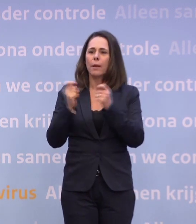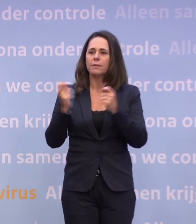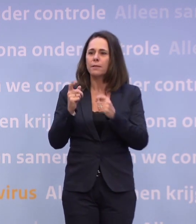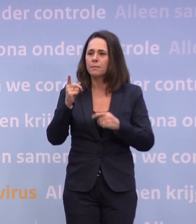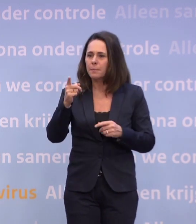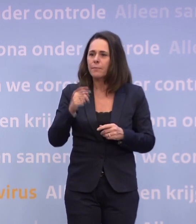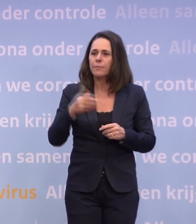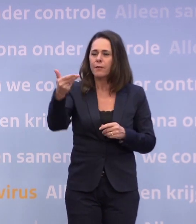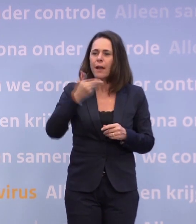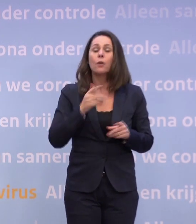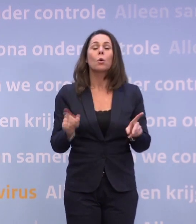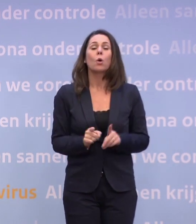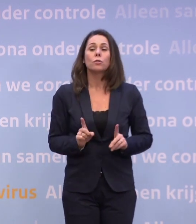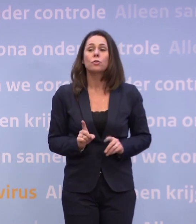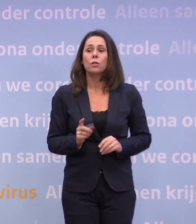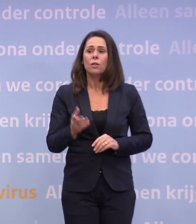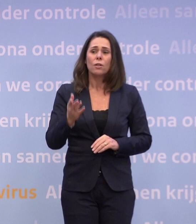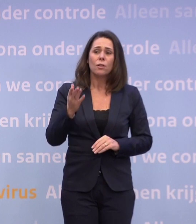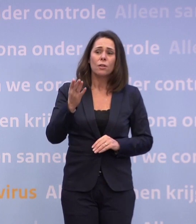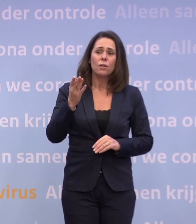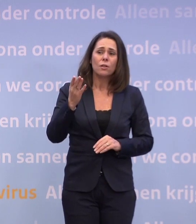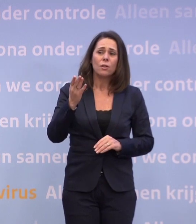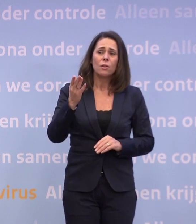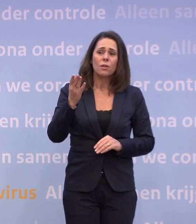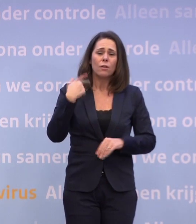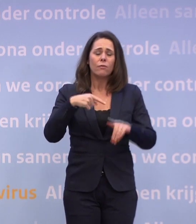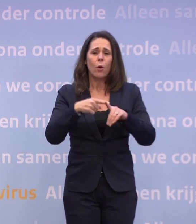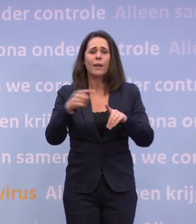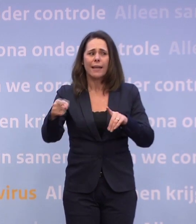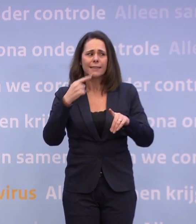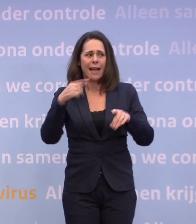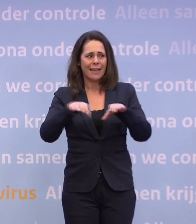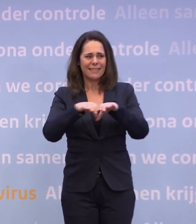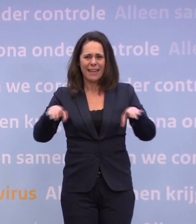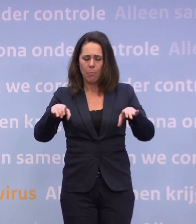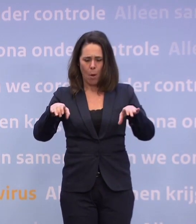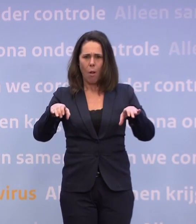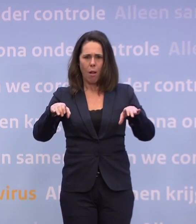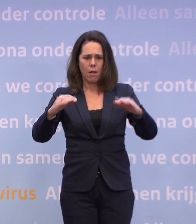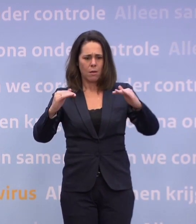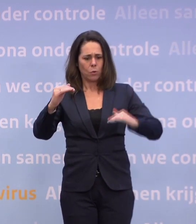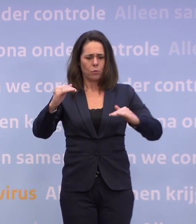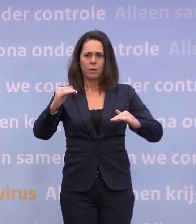Meneer Rutte, ik houd het kort. Vorige keer noemde u een drempelwaarde waar we nu onder hadden moeten zitten. Waarom noemt u dat nu voor kerst niet?